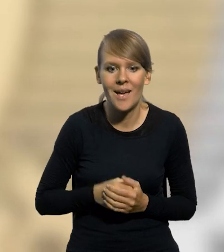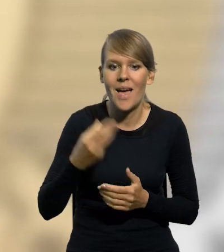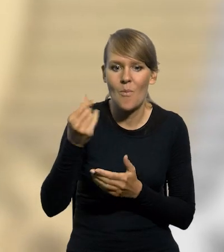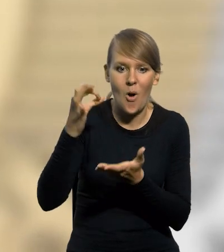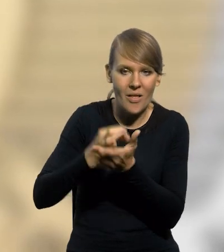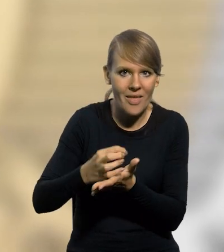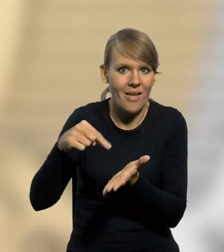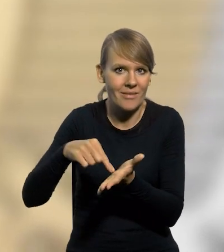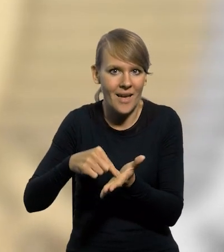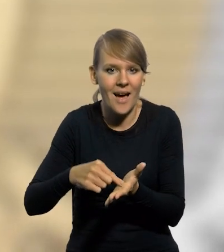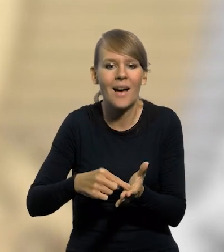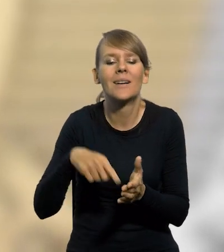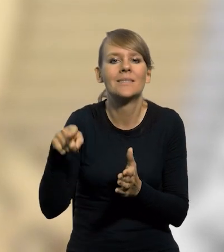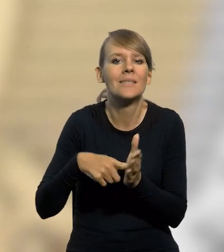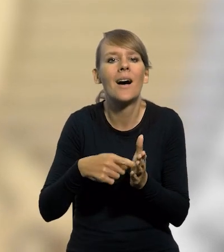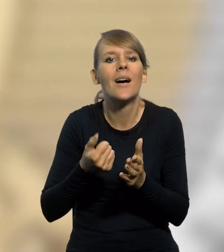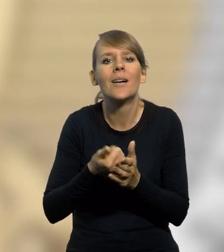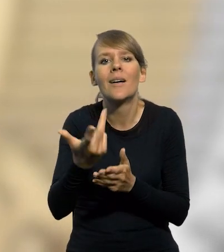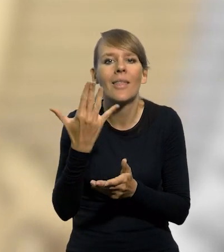Moneta została wyemitowana w symbolicznym nakładzie